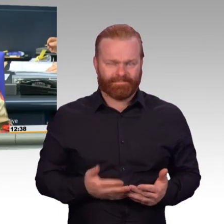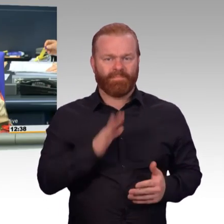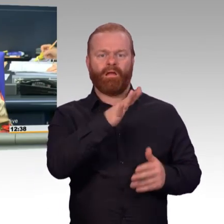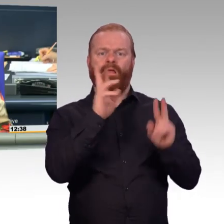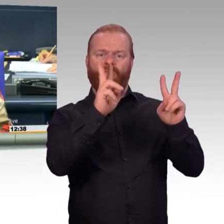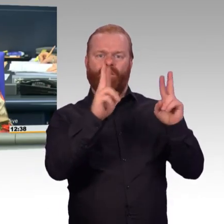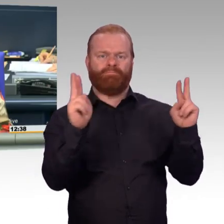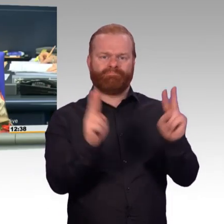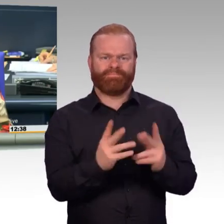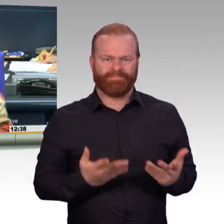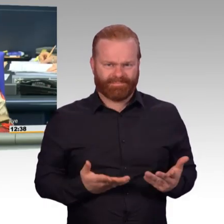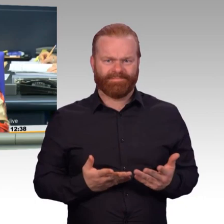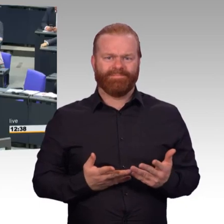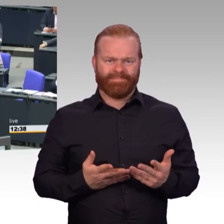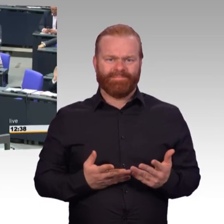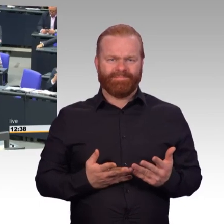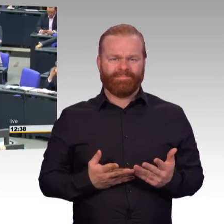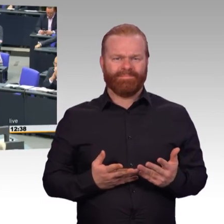Nächste Rednerin Gabi Weber für die SPD-Fraktion.